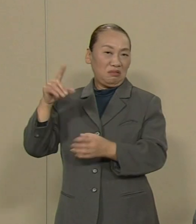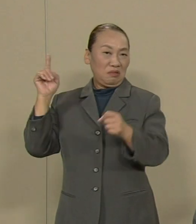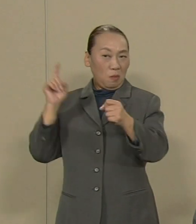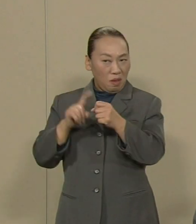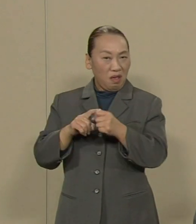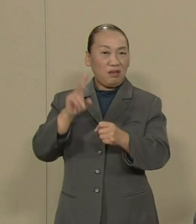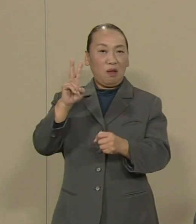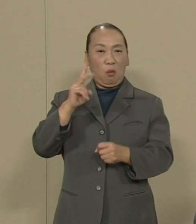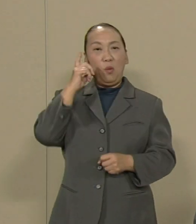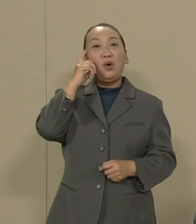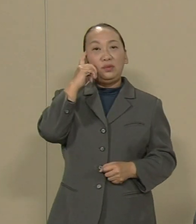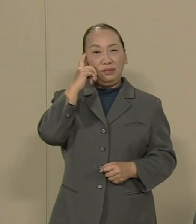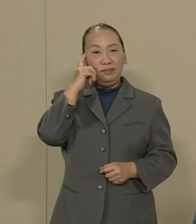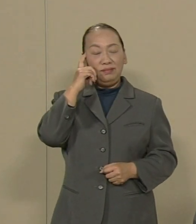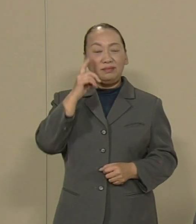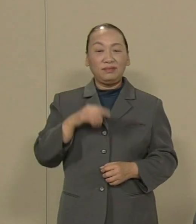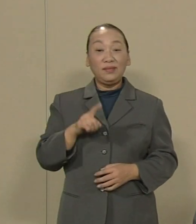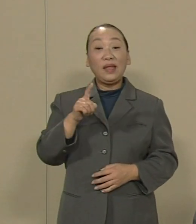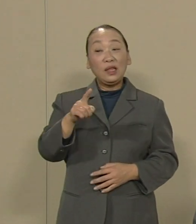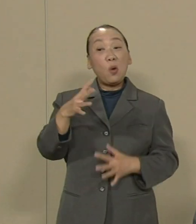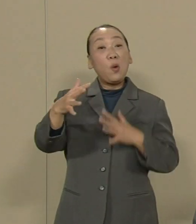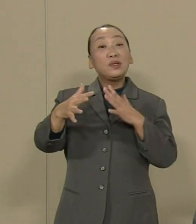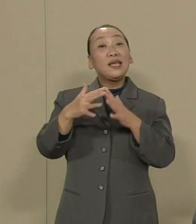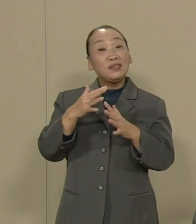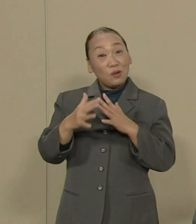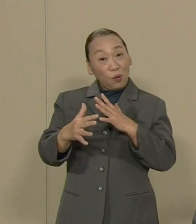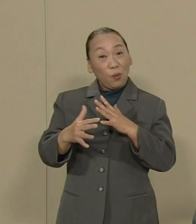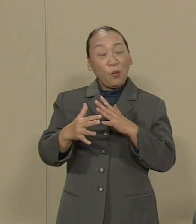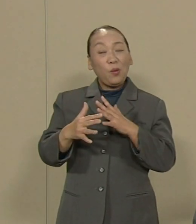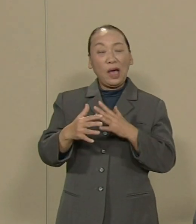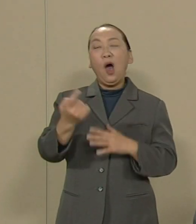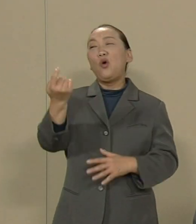これがあの戦争が教えてくれた 教訓ではないでしょうか